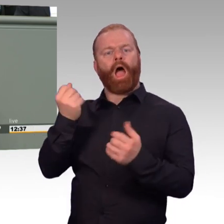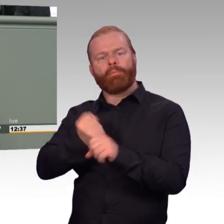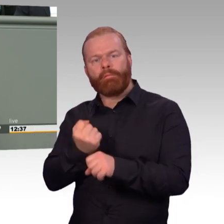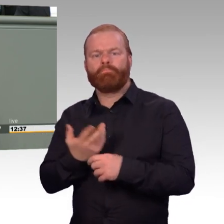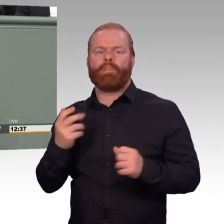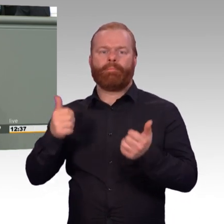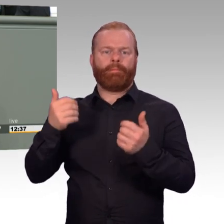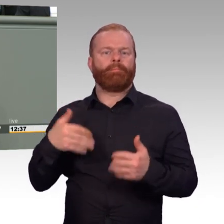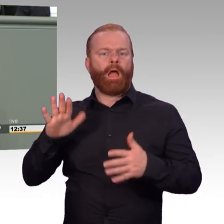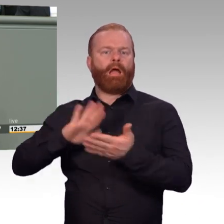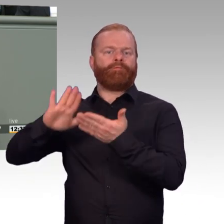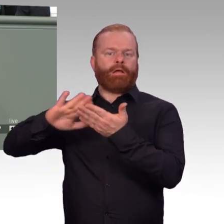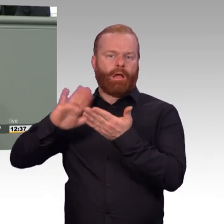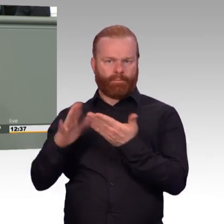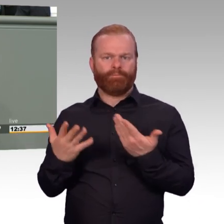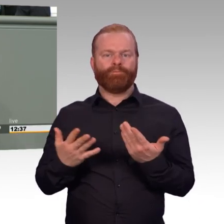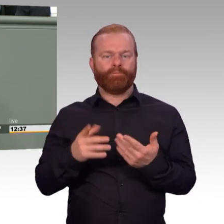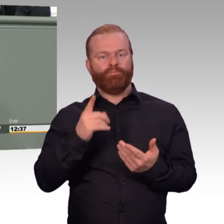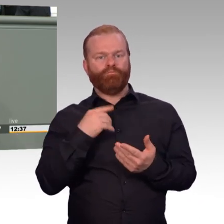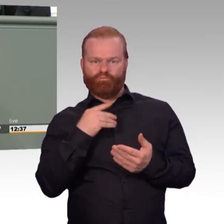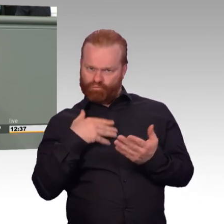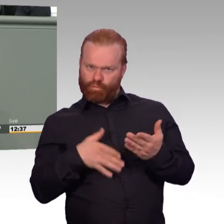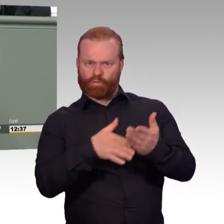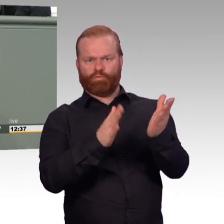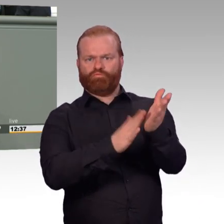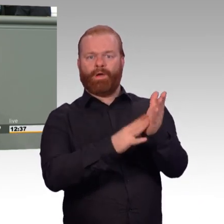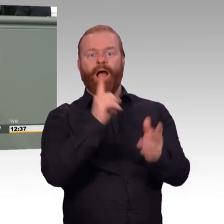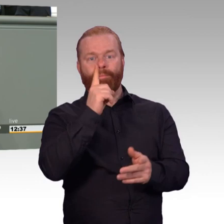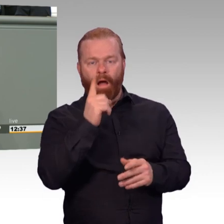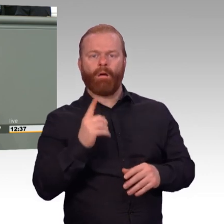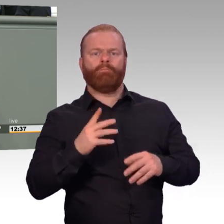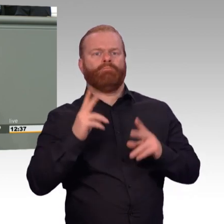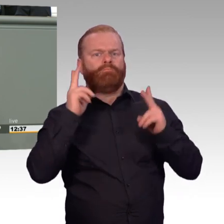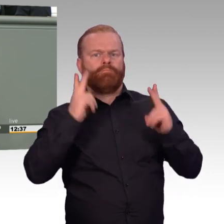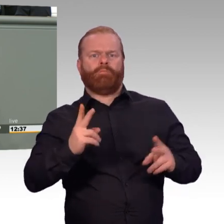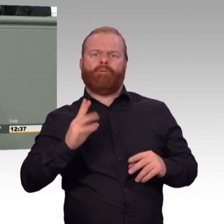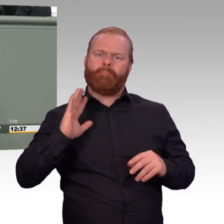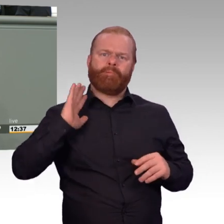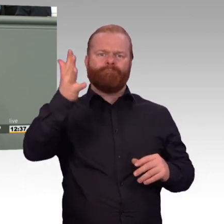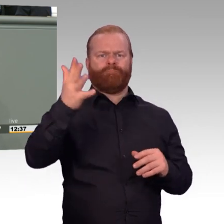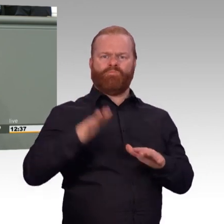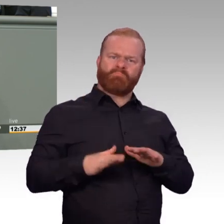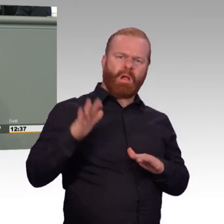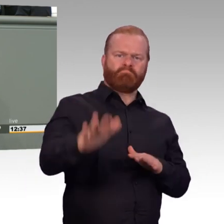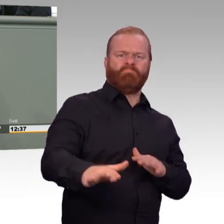und ist auch aus Sicherheitsgründen komplett absurd nach dem Motto, liebe Gegner auf dieser Welt, am Wochenende Angriffsverbot.